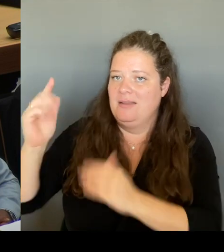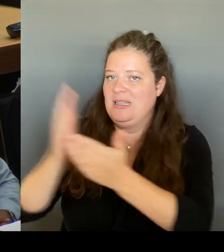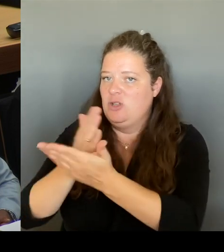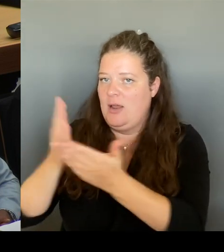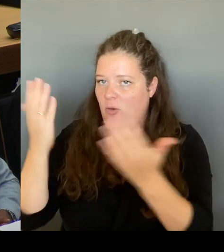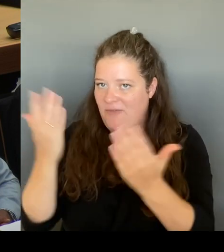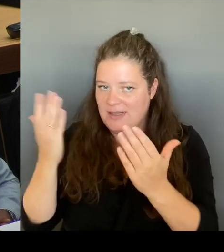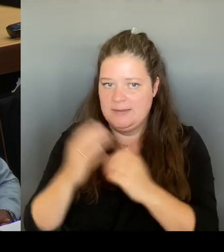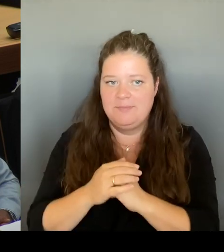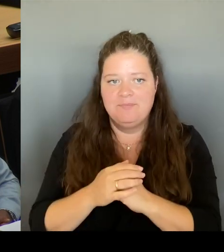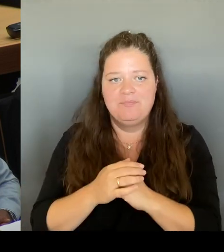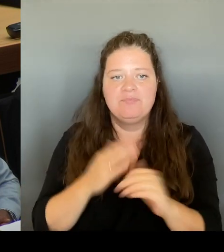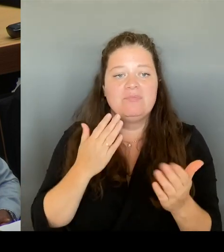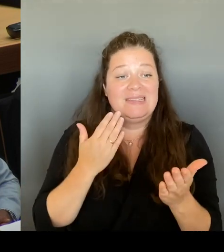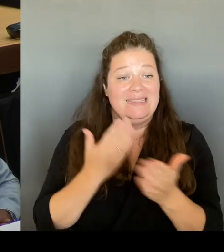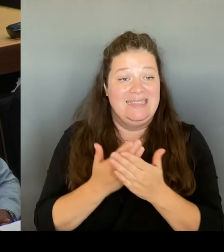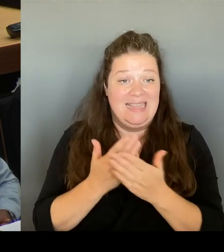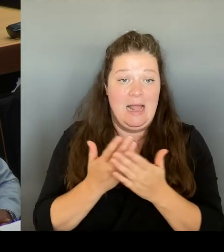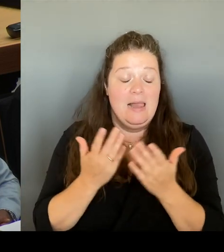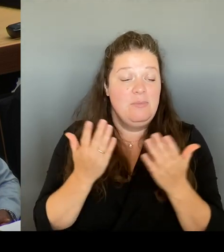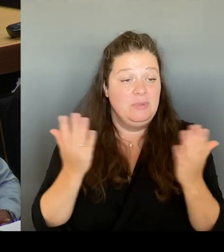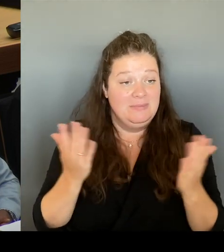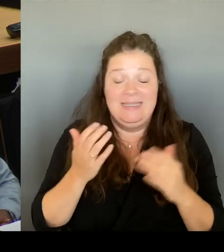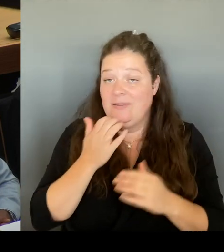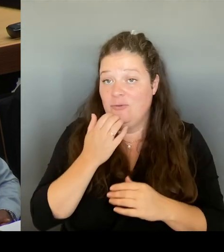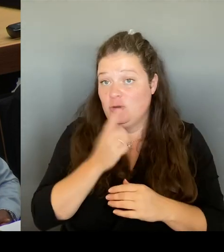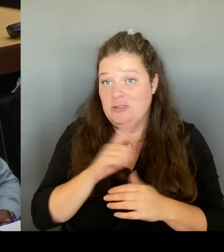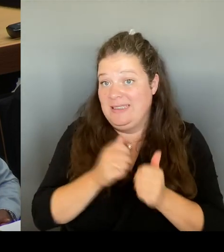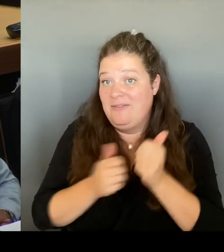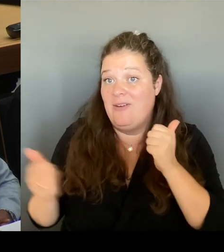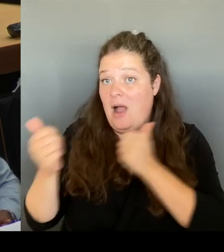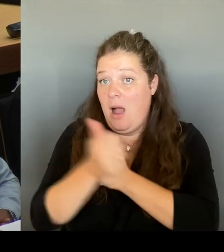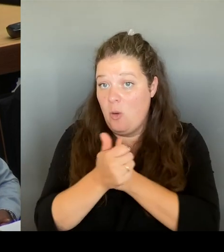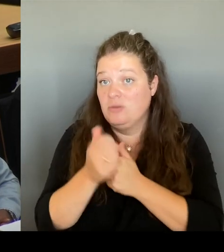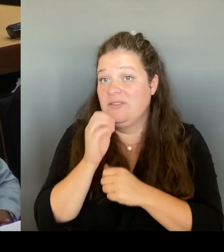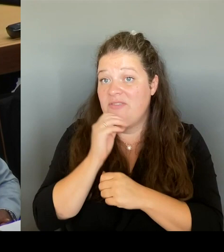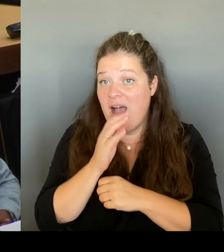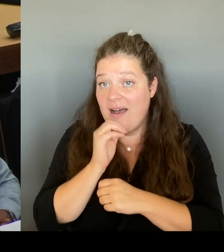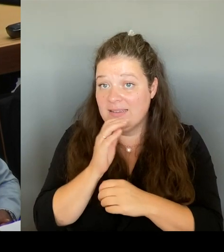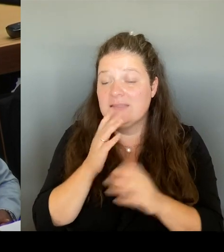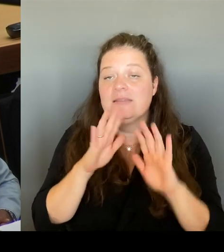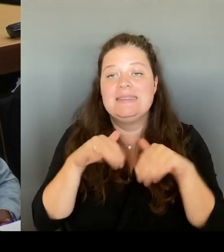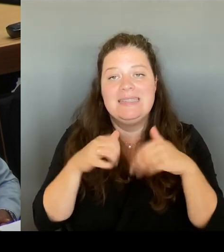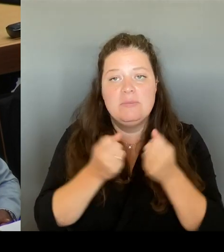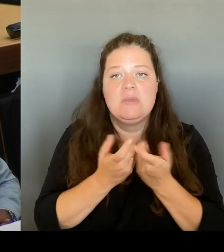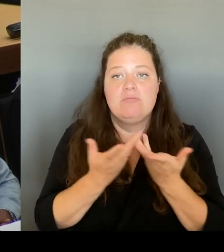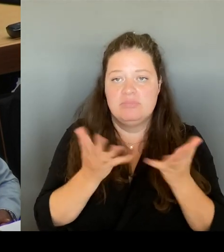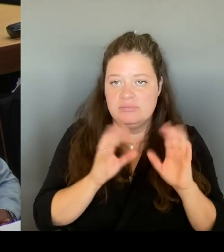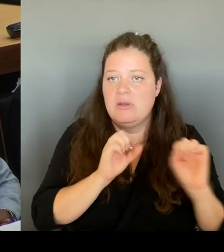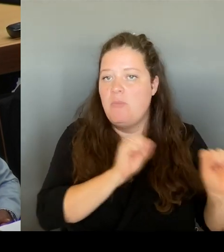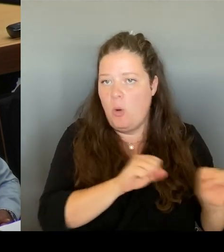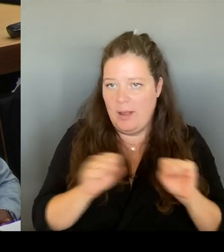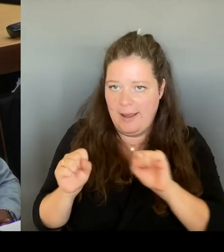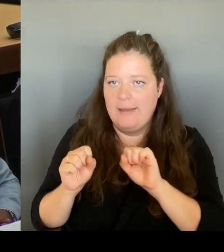verschiedene Optionen auf den Tisch, die werden dort auch diskutiert. Und genau so werden wir das dann auch hinterher in unsere Beratungen aufnehmen.